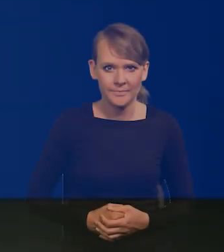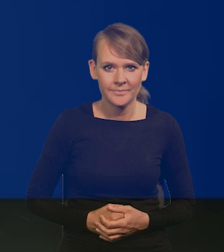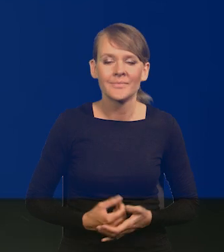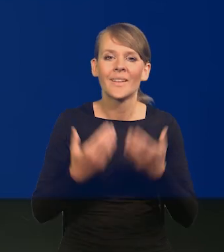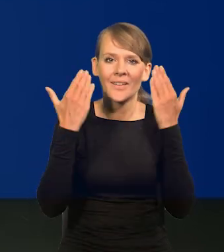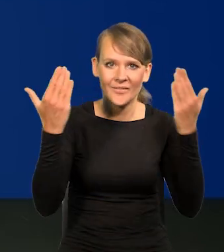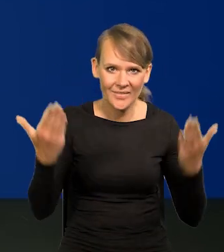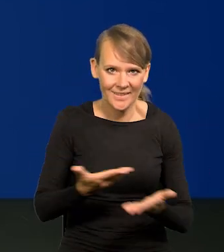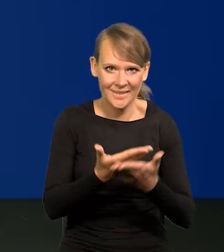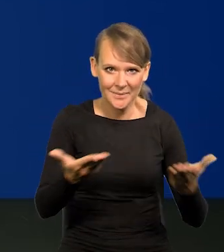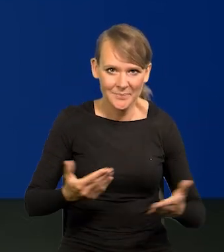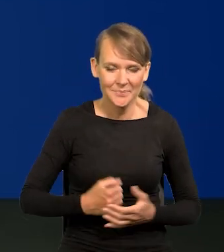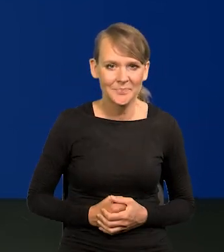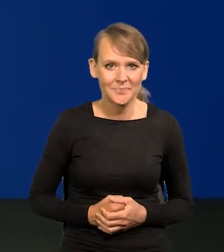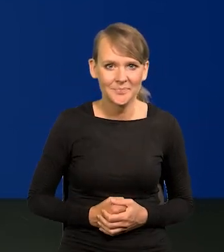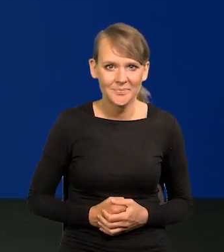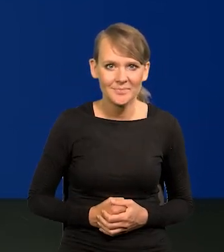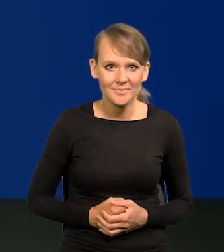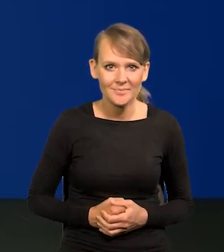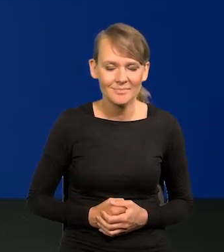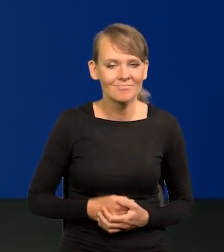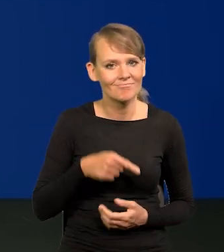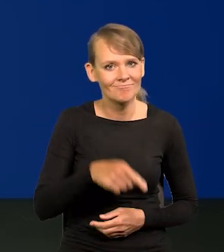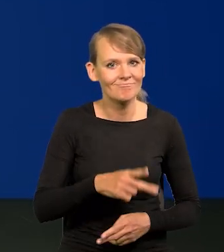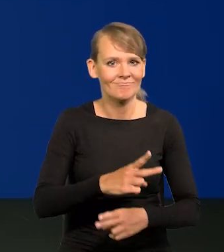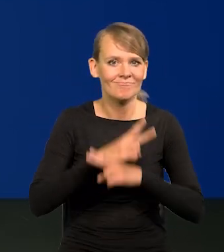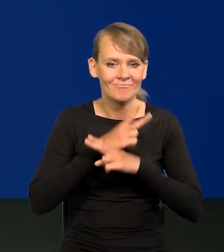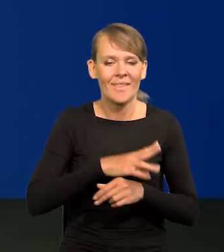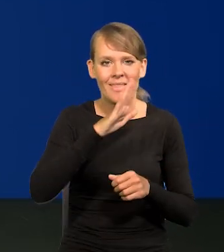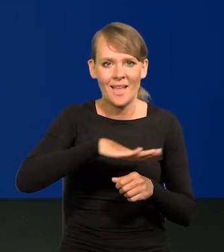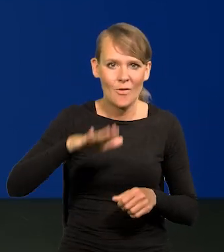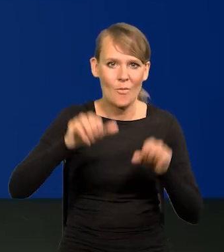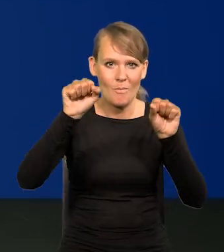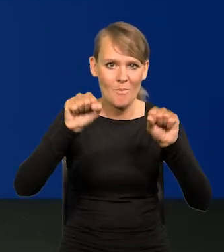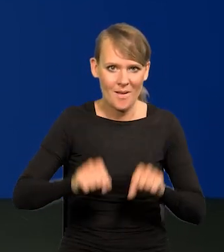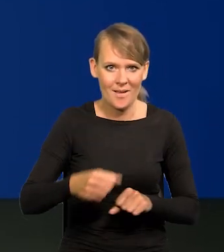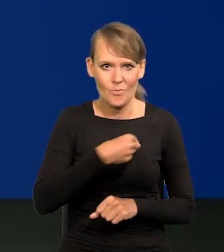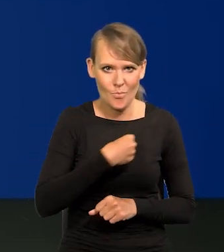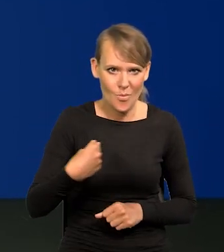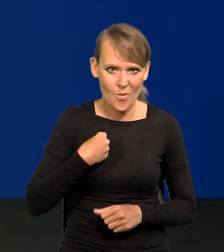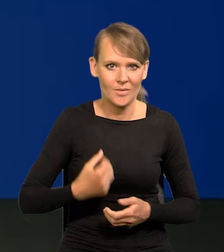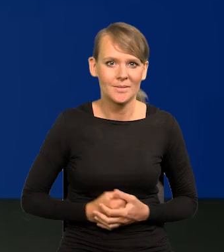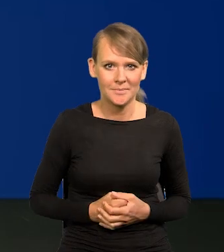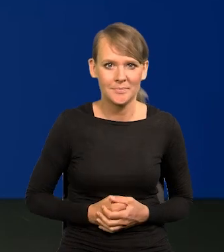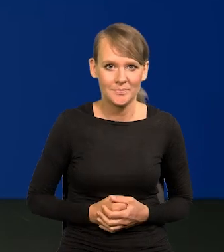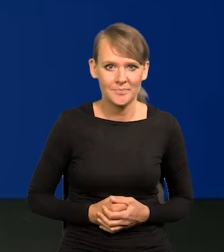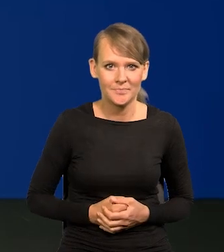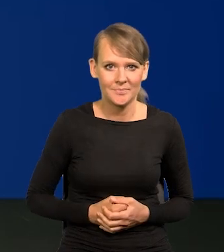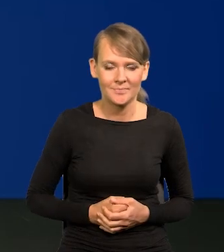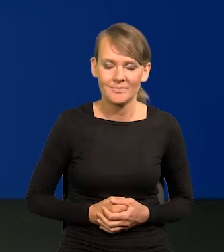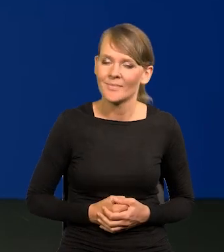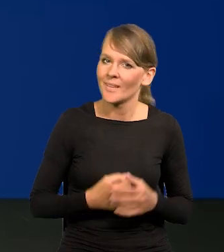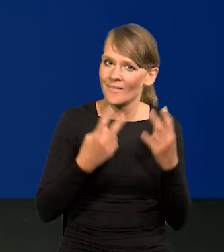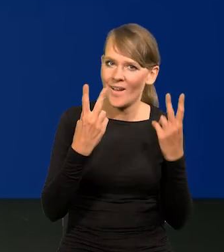Witam Państwa w niezależnym Narodowym Banku Polskim. Podkreślam niezależnym,